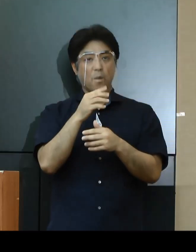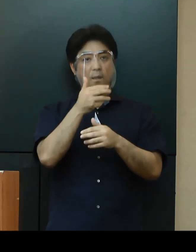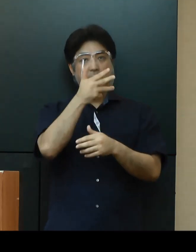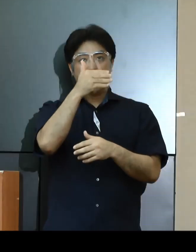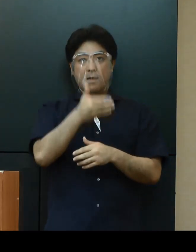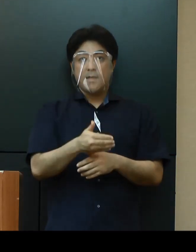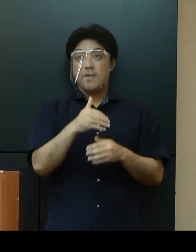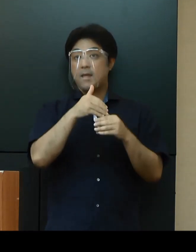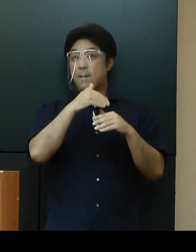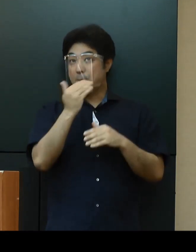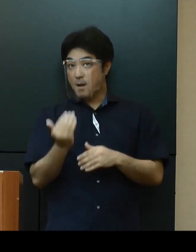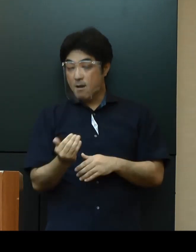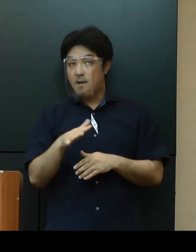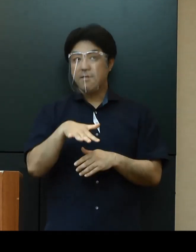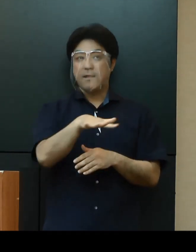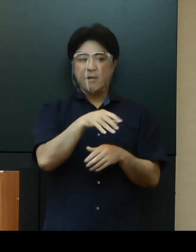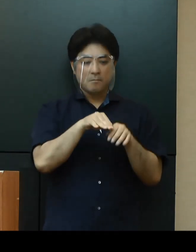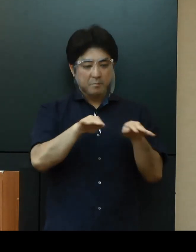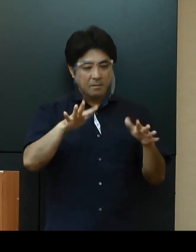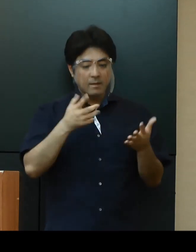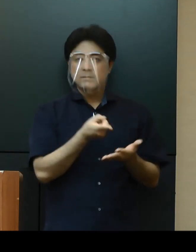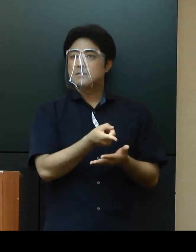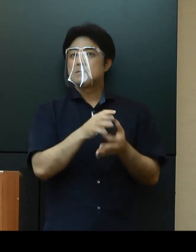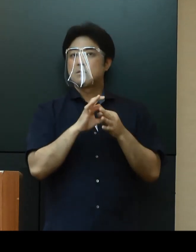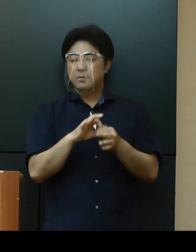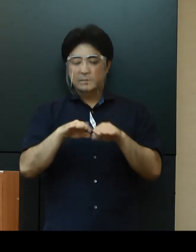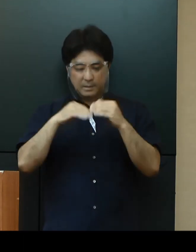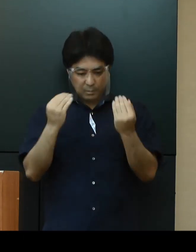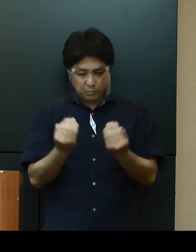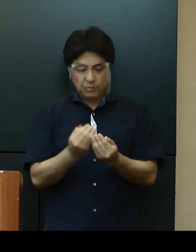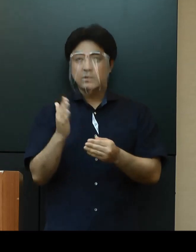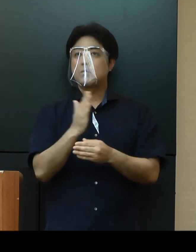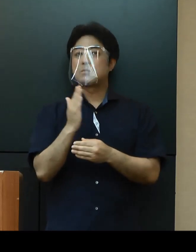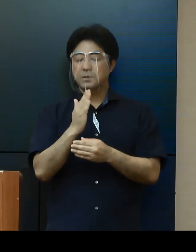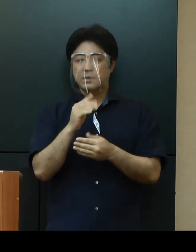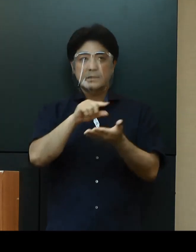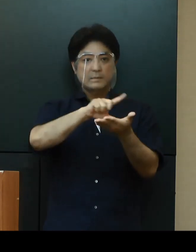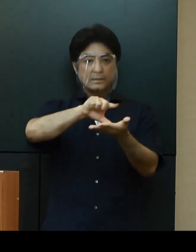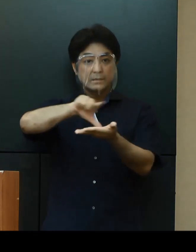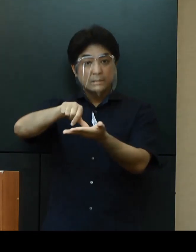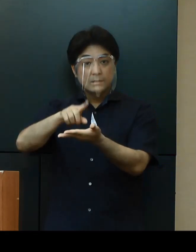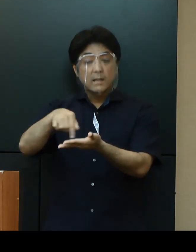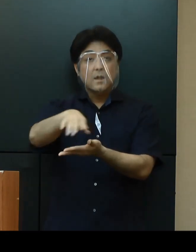県全体の流行ではなく、地域的な流行がはじまっていると考えられ